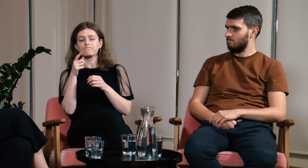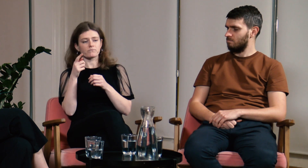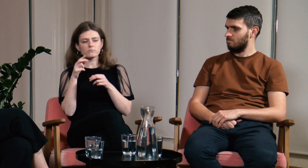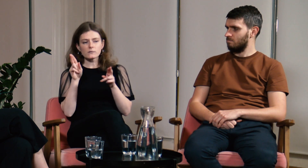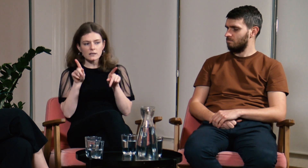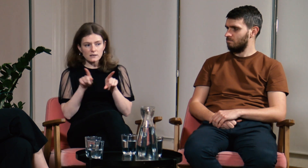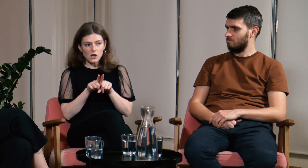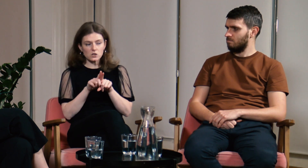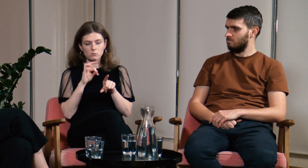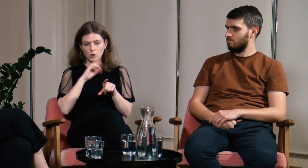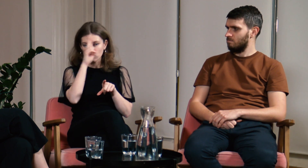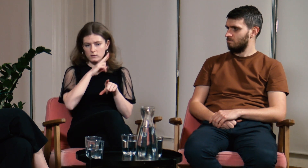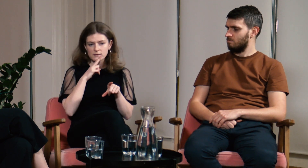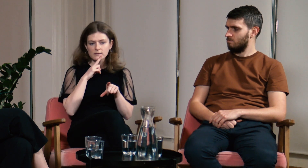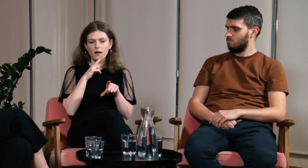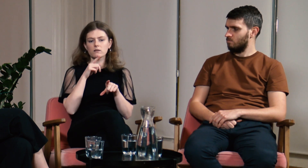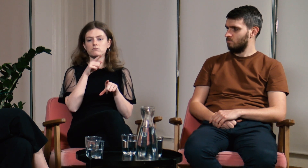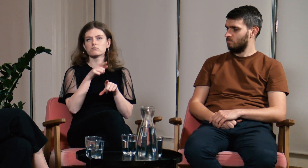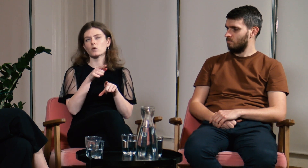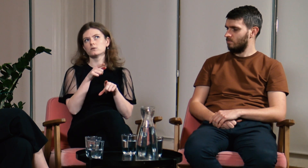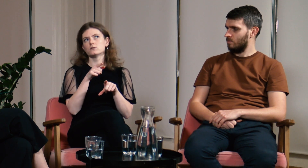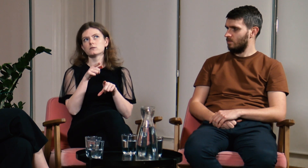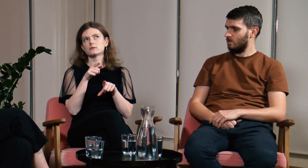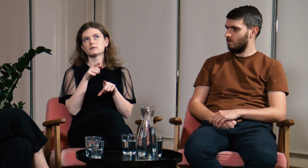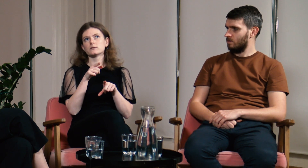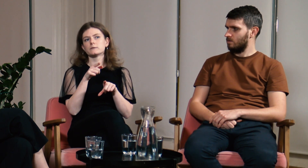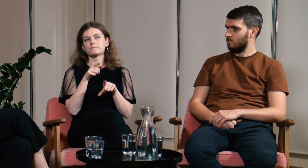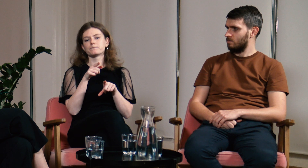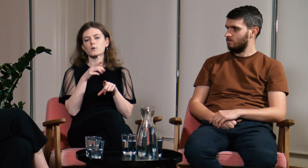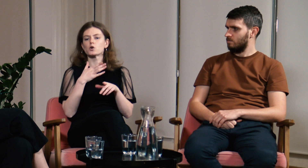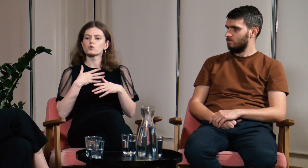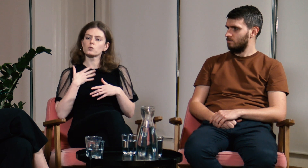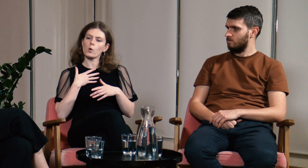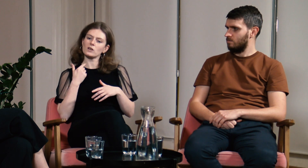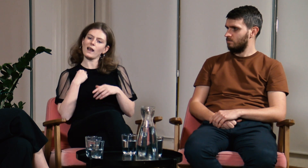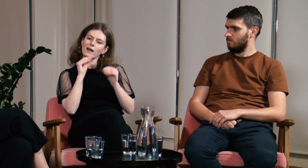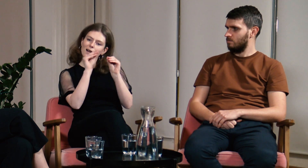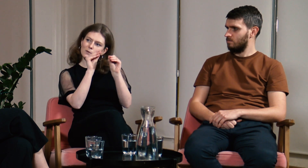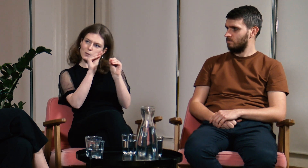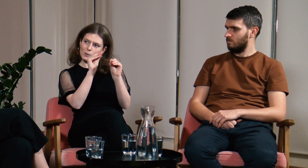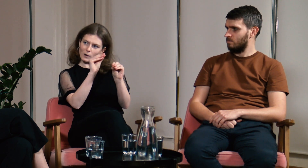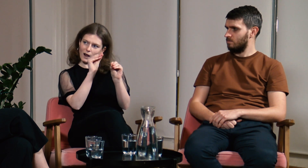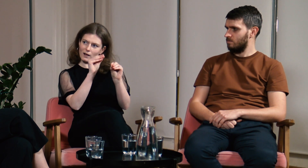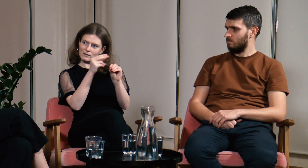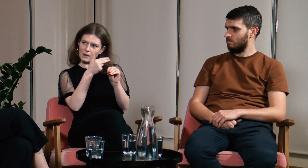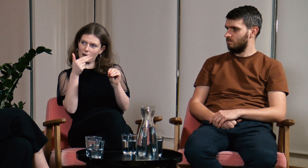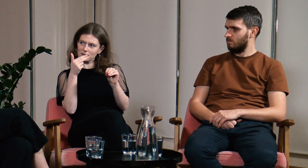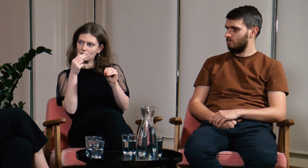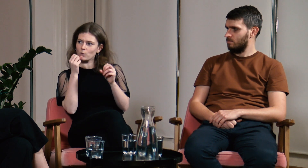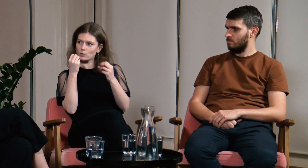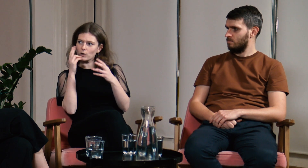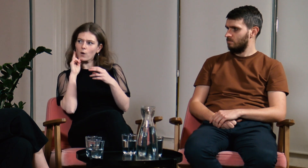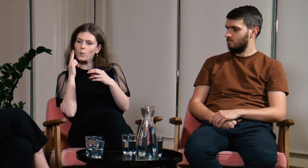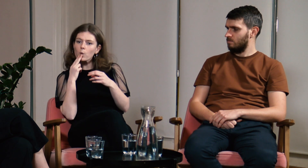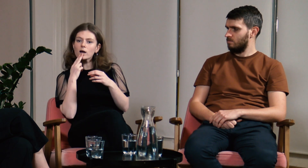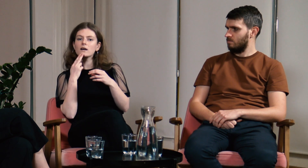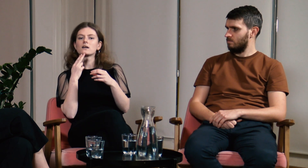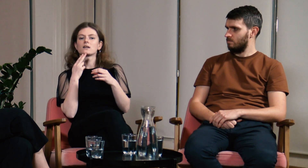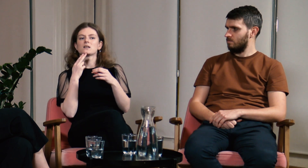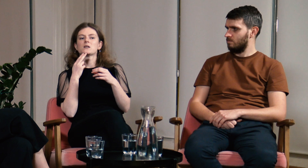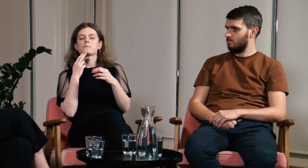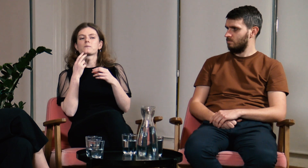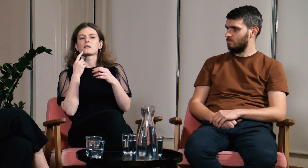Moi rodzice mówią mi, że edukuję ich na tematy związane z kulturą Głuchych.